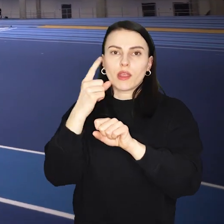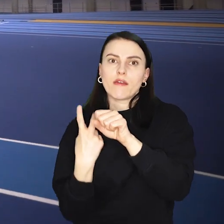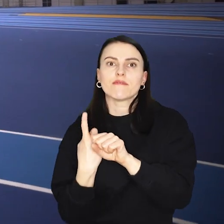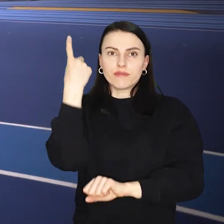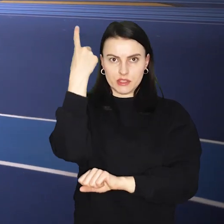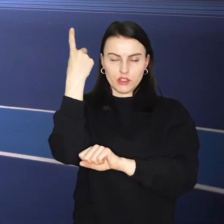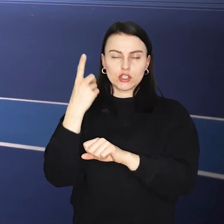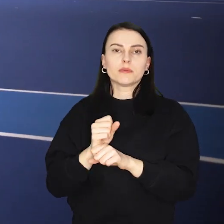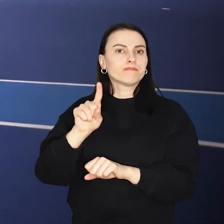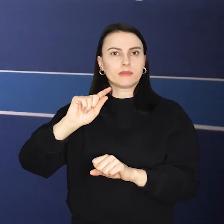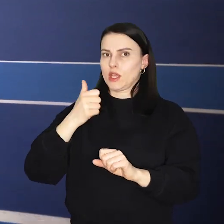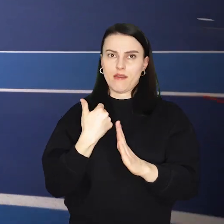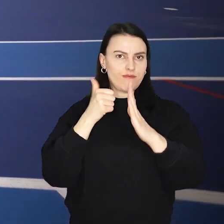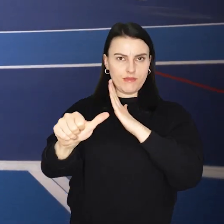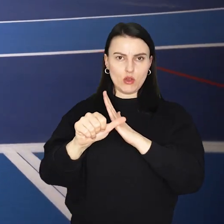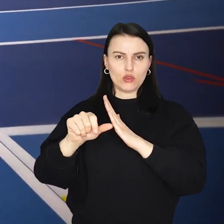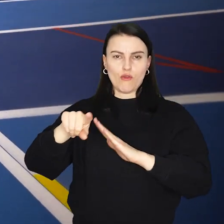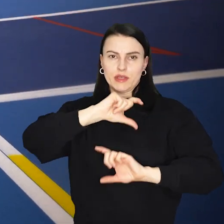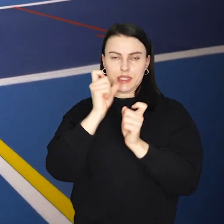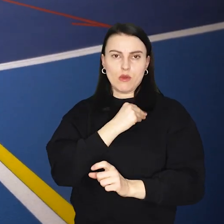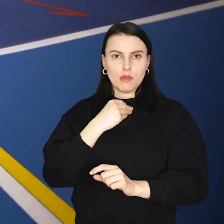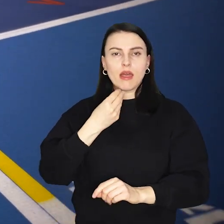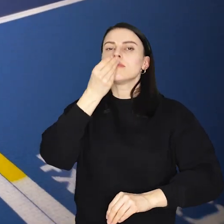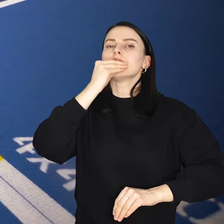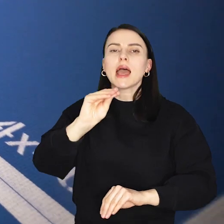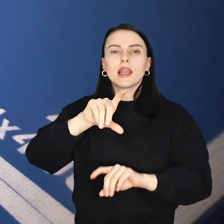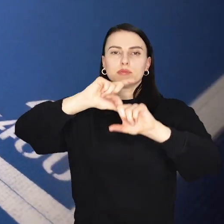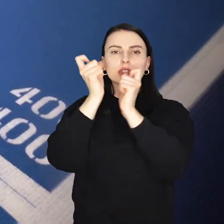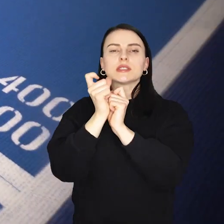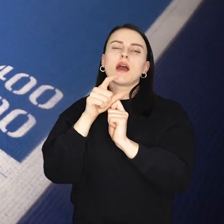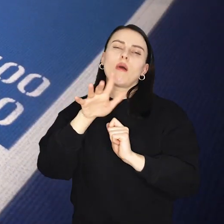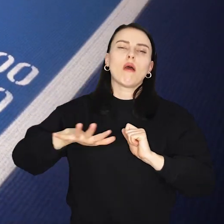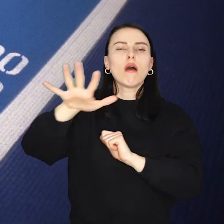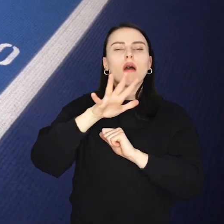Hala jest unikatem w Polsce i jednym z najlepszych tego typu obiektów w Europie